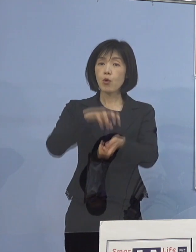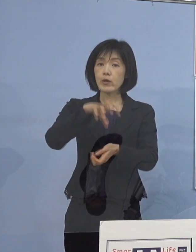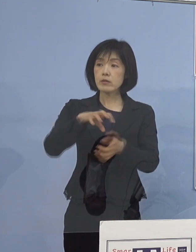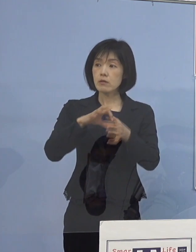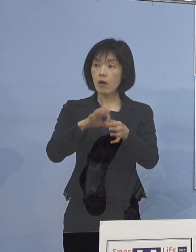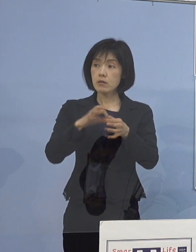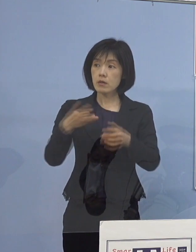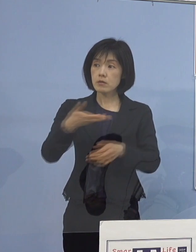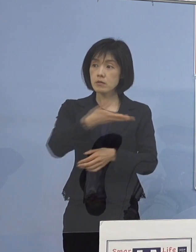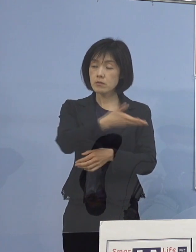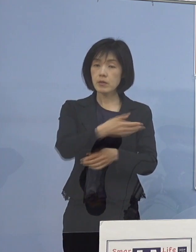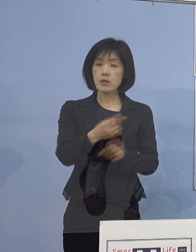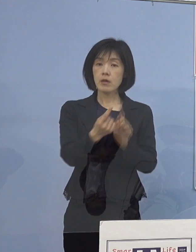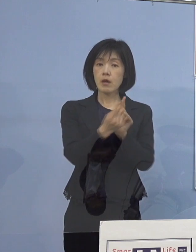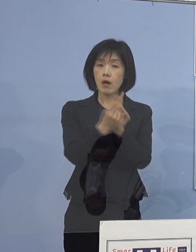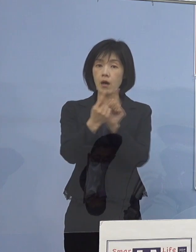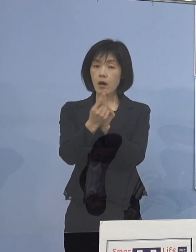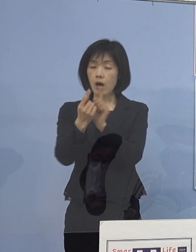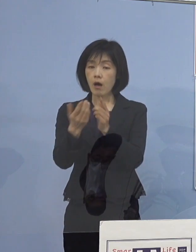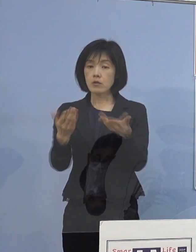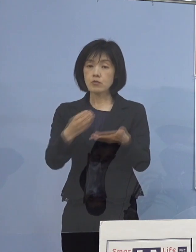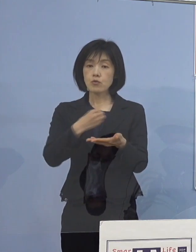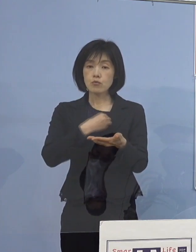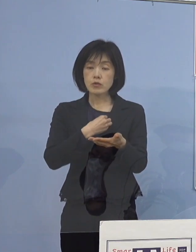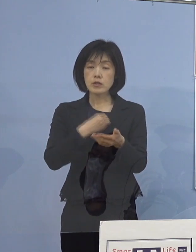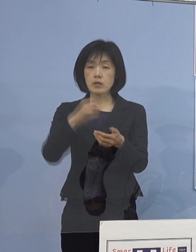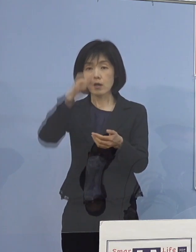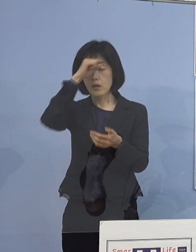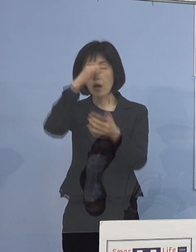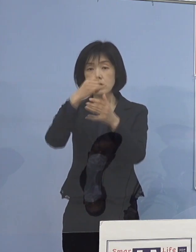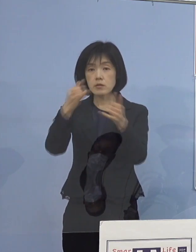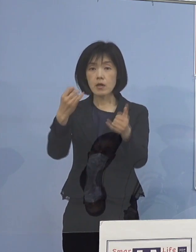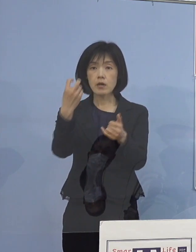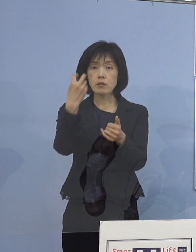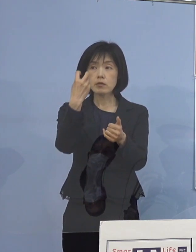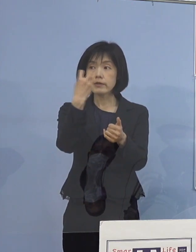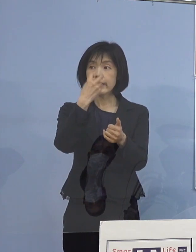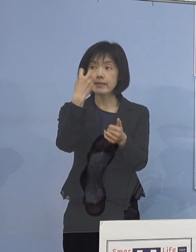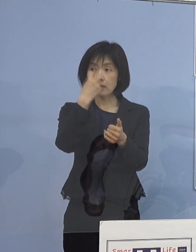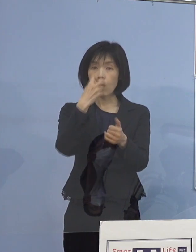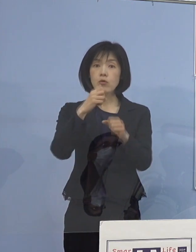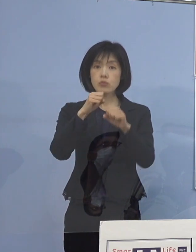接触のあった職員や患者さんを 検査中とのことなんですけれど